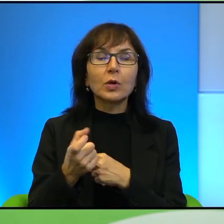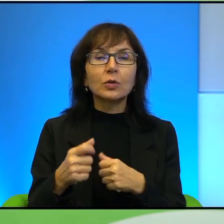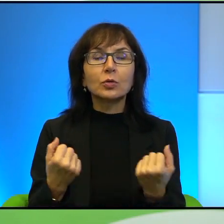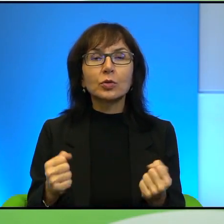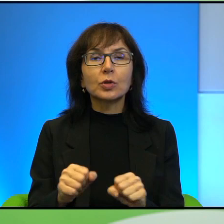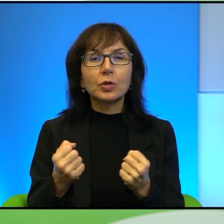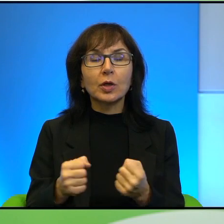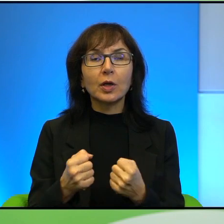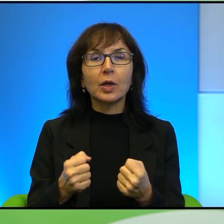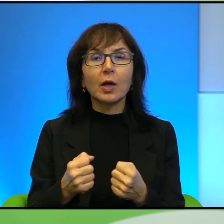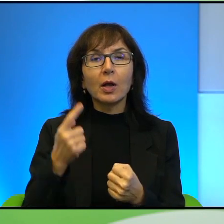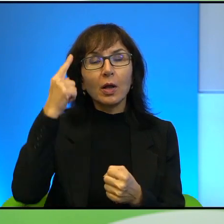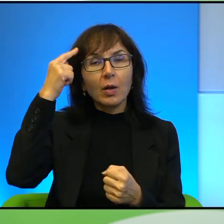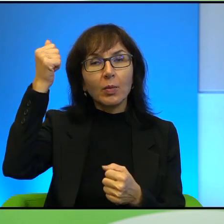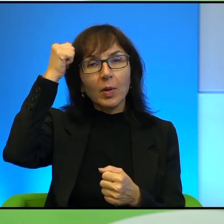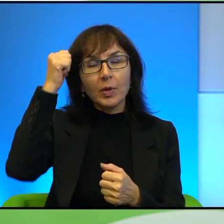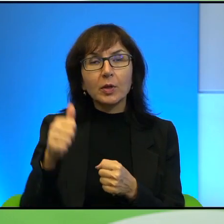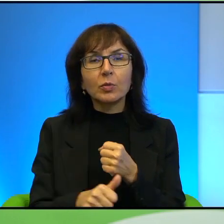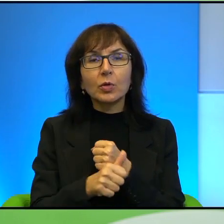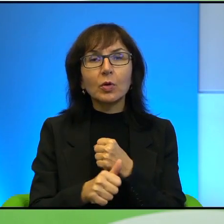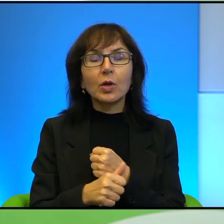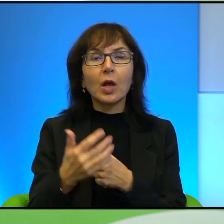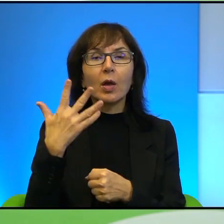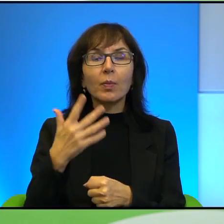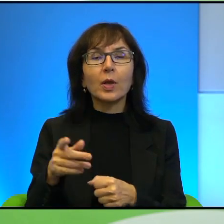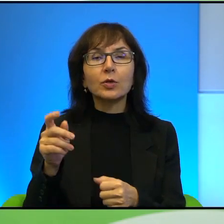Oczywiście pamiętamy też dokument 5 rozbitych kamer z 2011 roku,